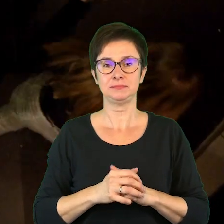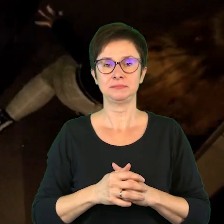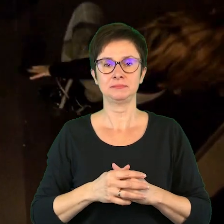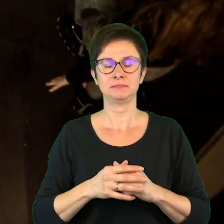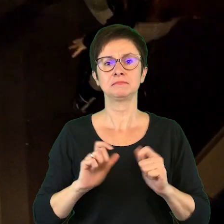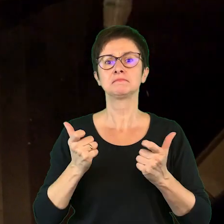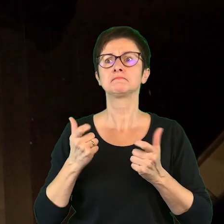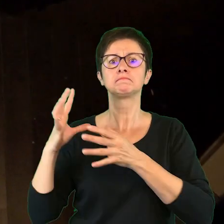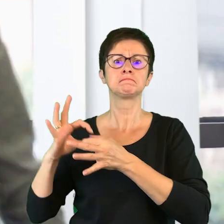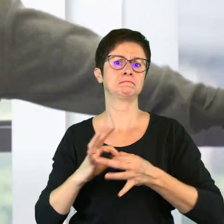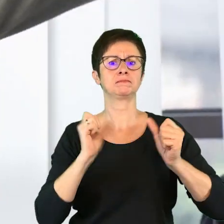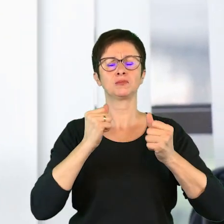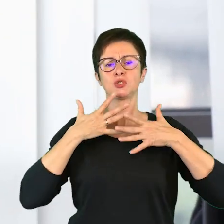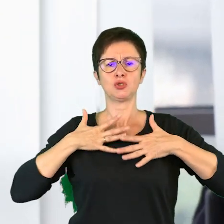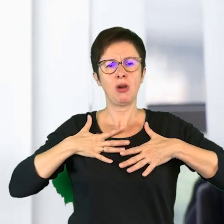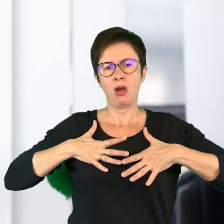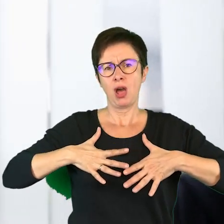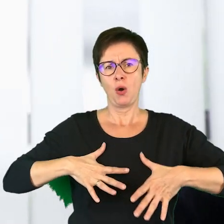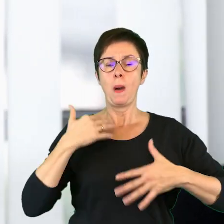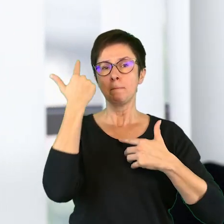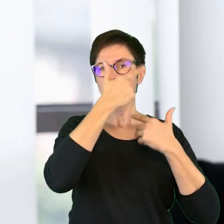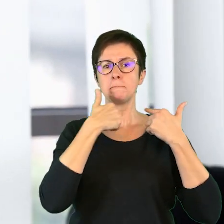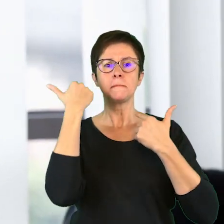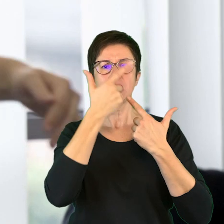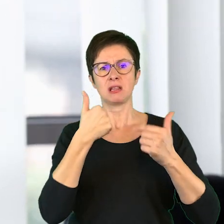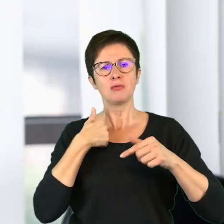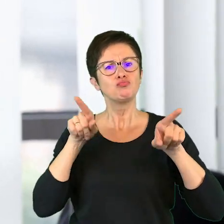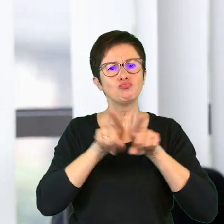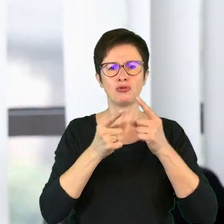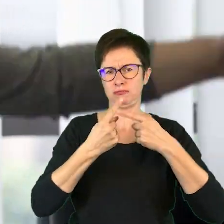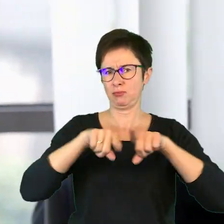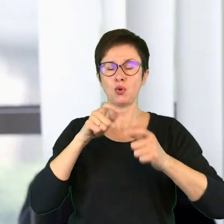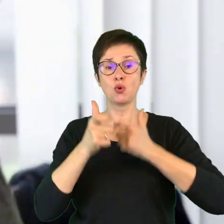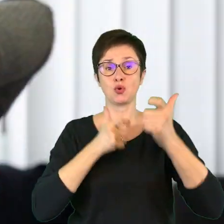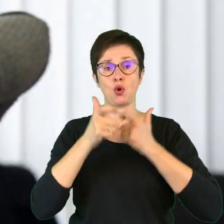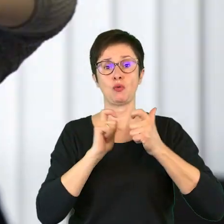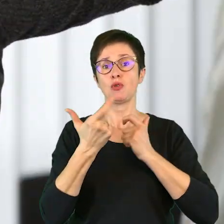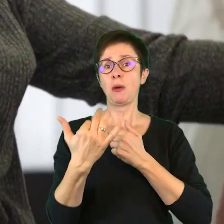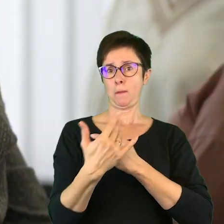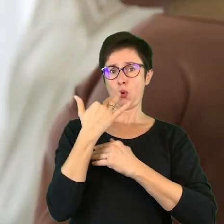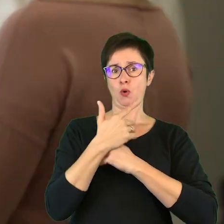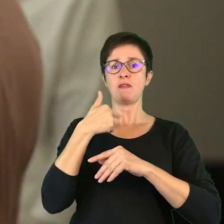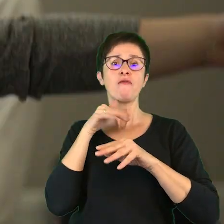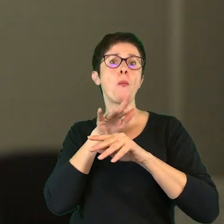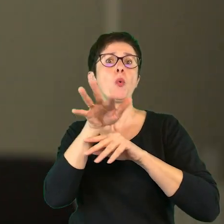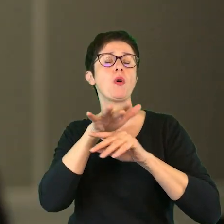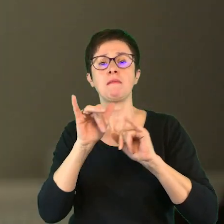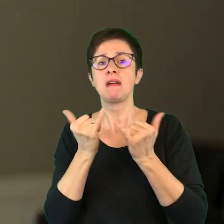Co to za sobą pociąga w ciele, w minie? Co ja muszę zrobić? Co to mi robi, co to robi widzowi?